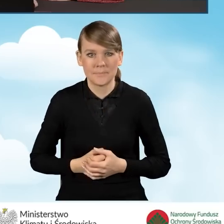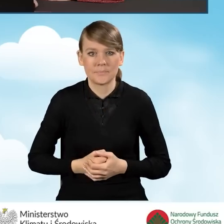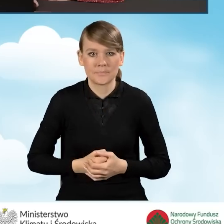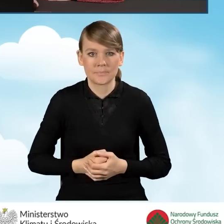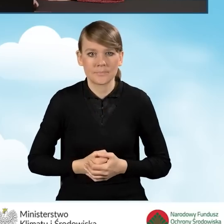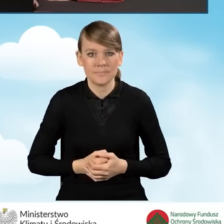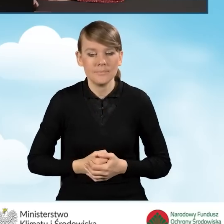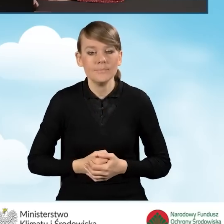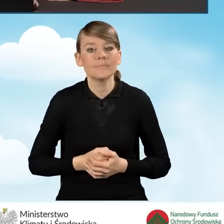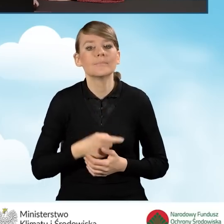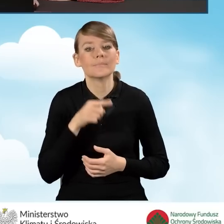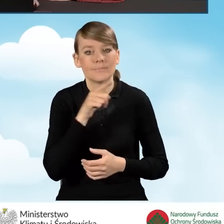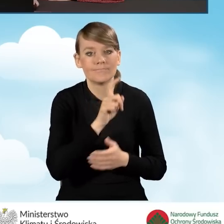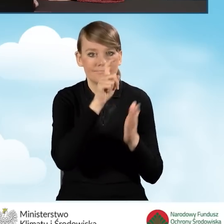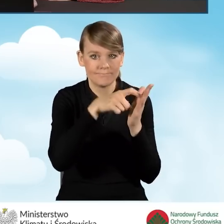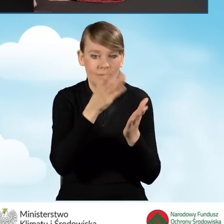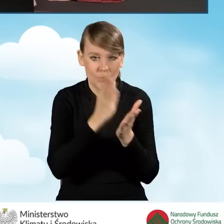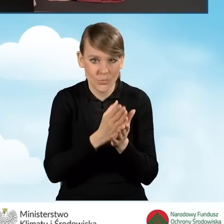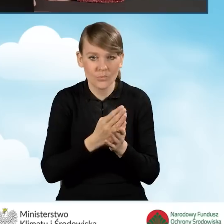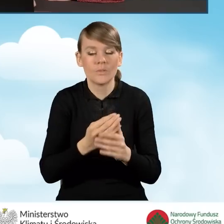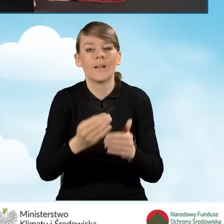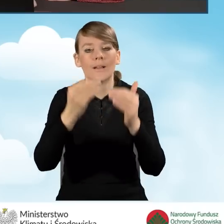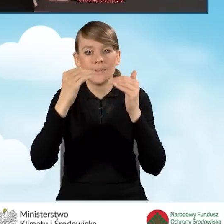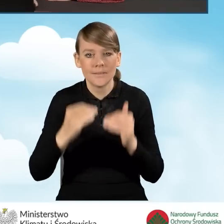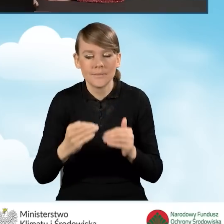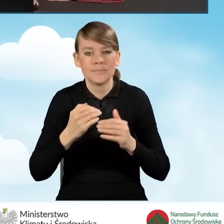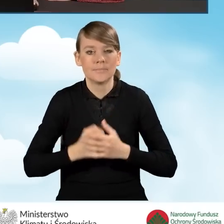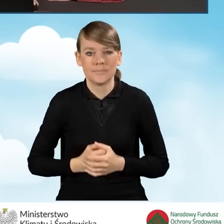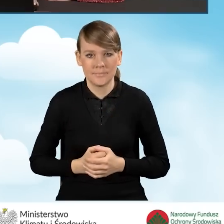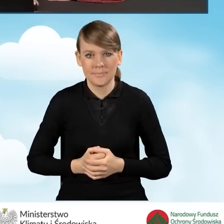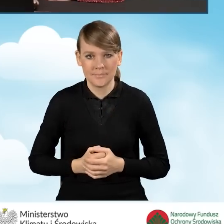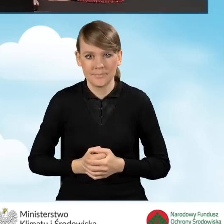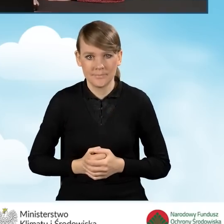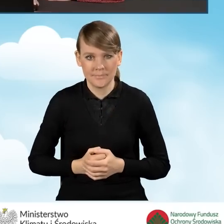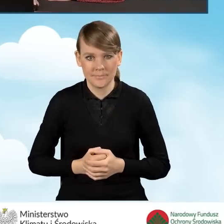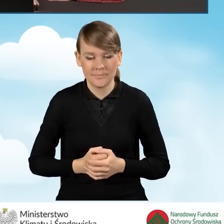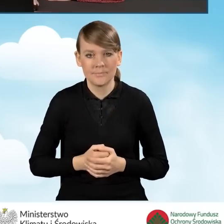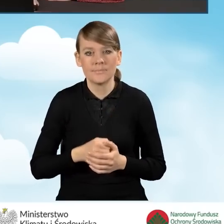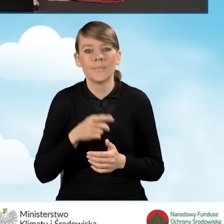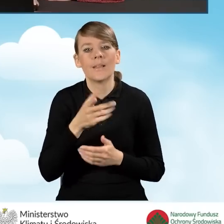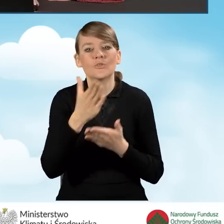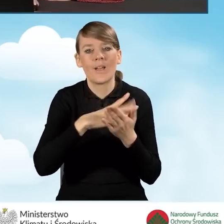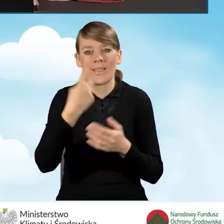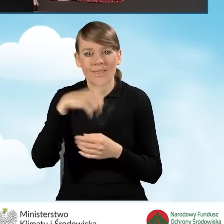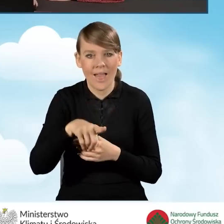Po zaznaczeniu tego pola przechodzimy do zaznaczenia części D adres zamieszkania.